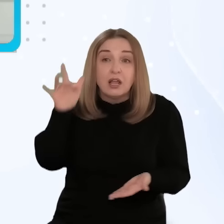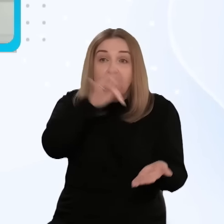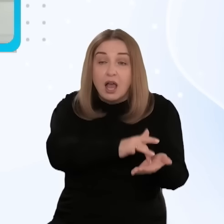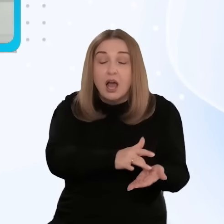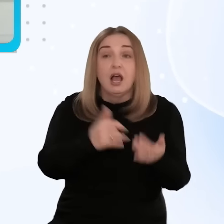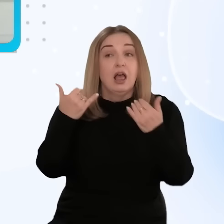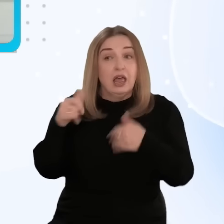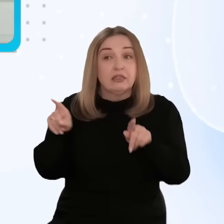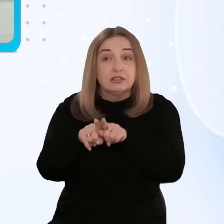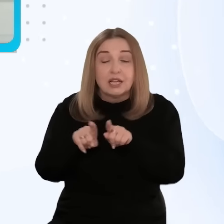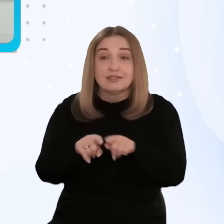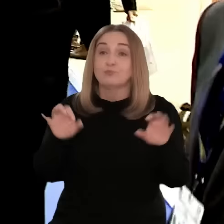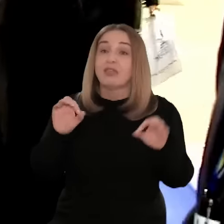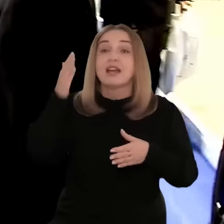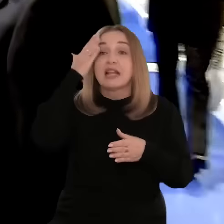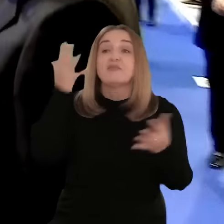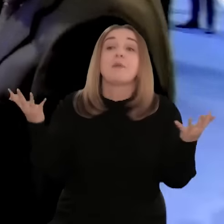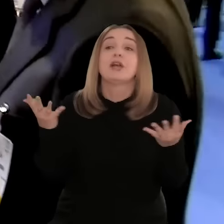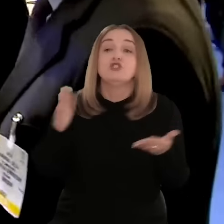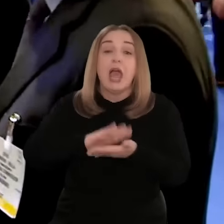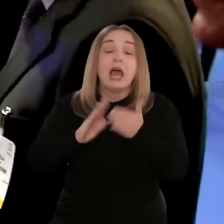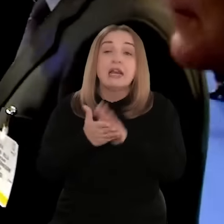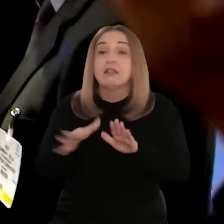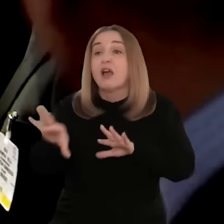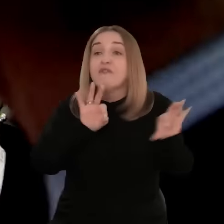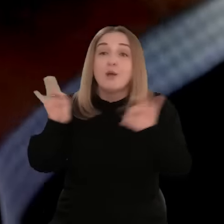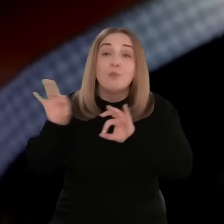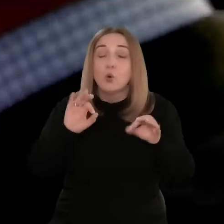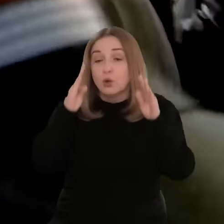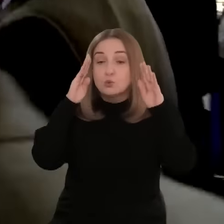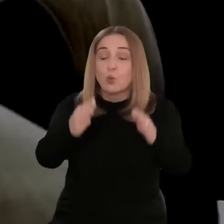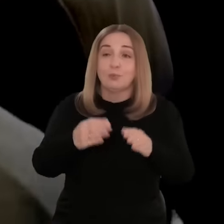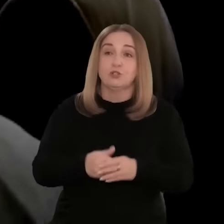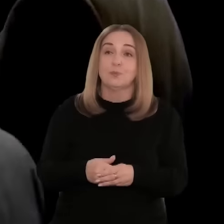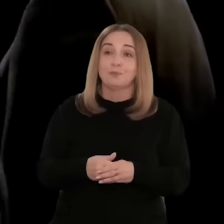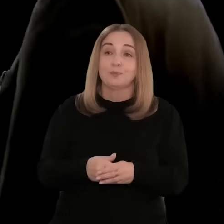nie tylko na terenie USA. Teraz już wiemy, na których rynkach chcemy się skupiać.